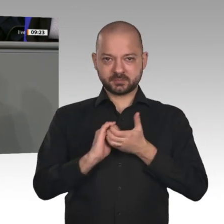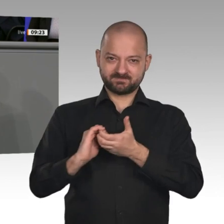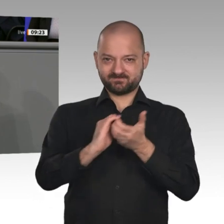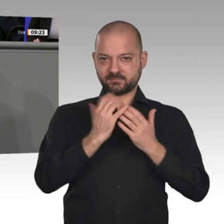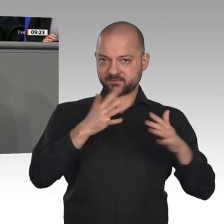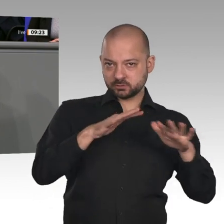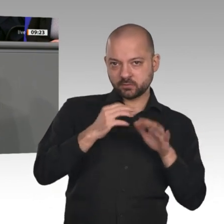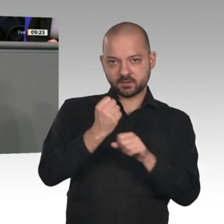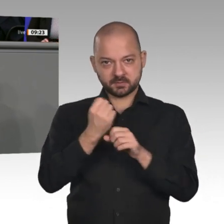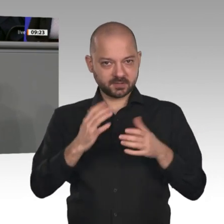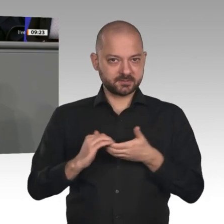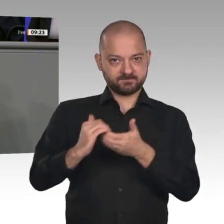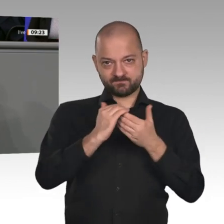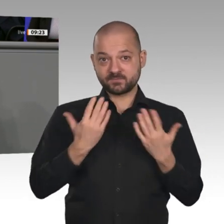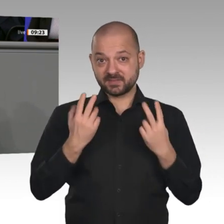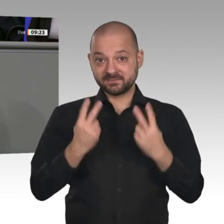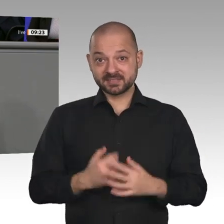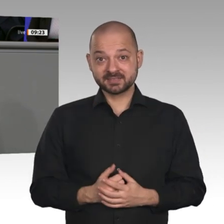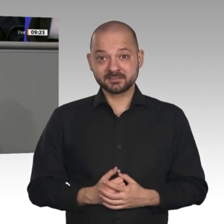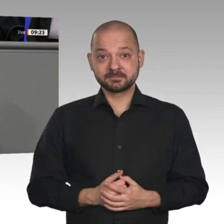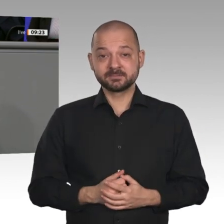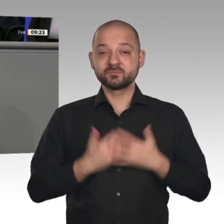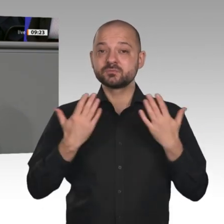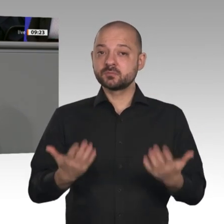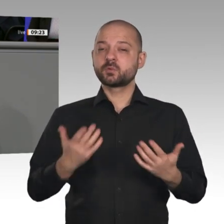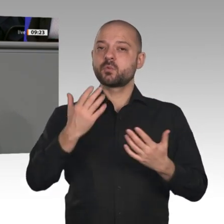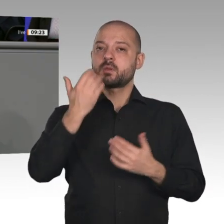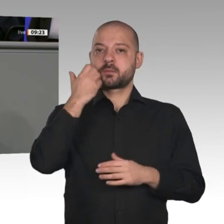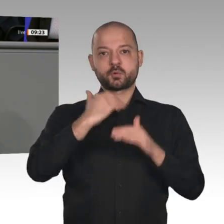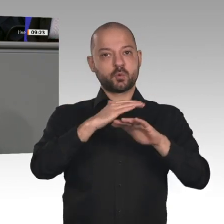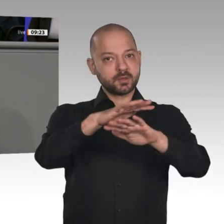richtigen Impulse für Investitionen und Innovationen. Wir werden das Beschlossene